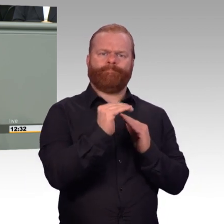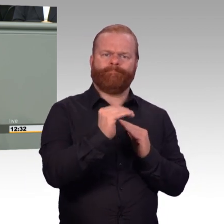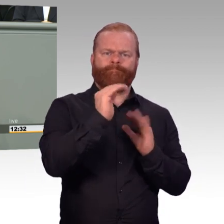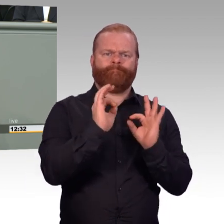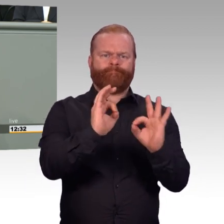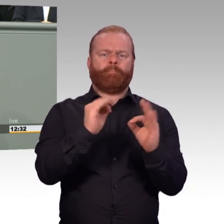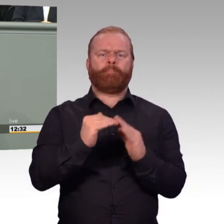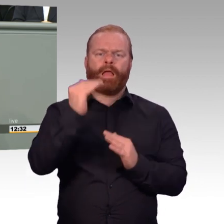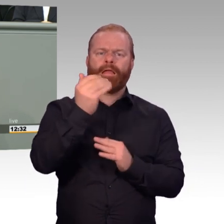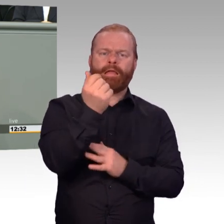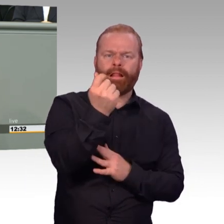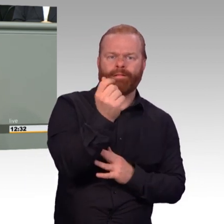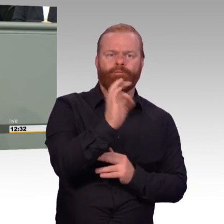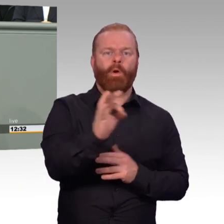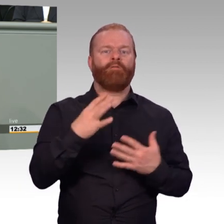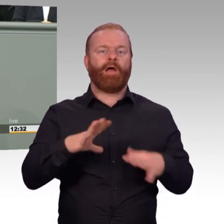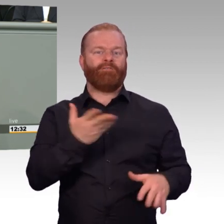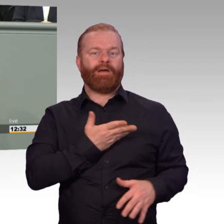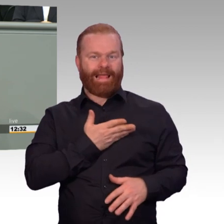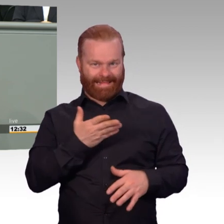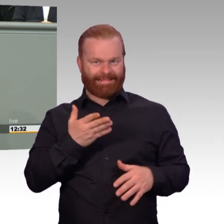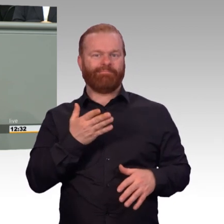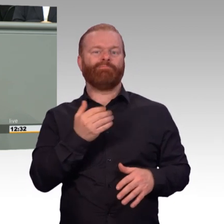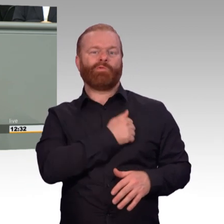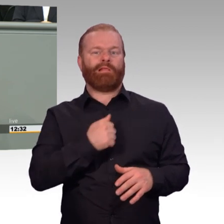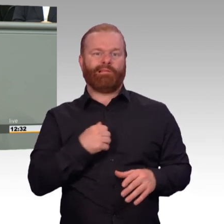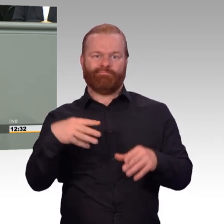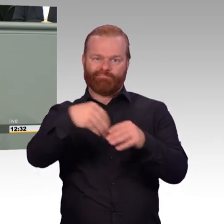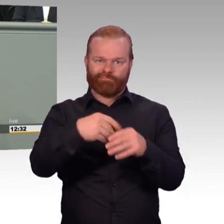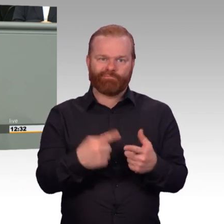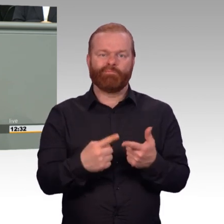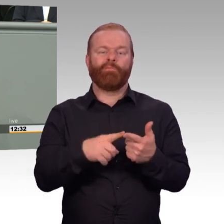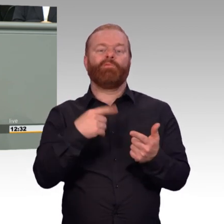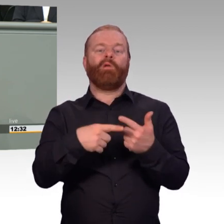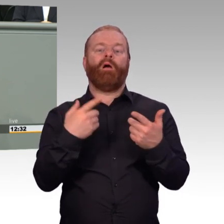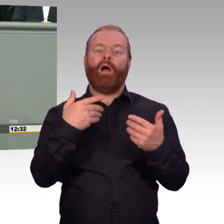ihr gesamtes Berufsleben lang bei der Bundeswehr anwenden. Es soll sich in jeder Hinsicht lohnen,